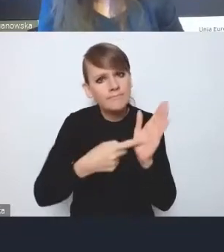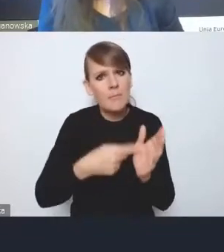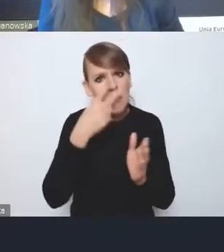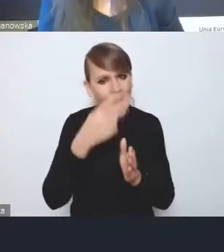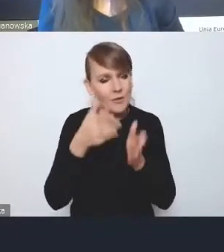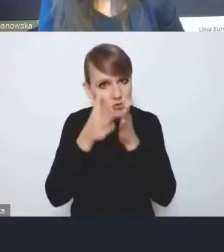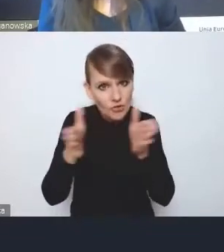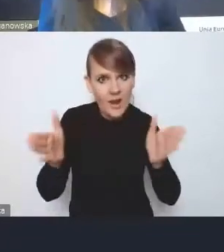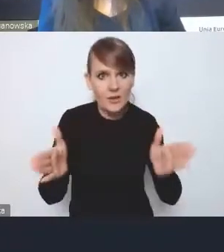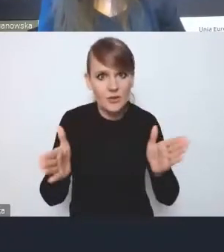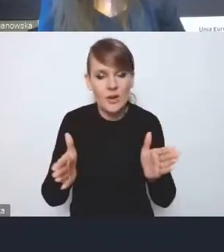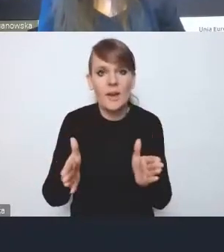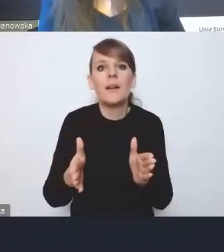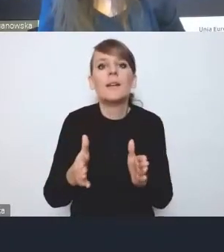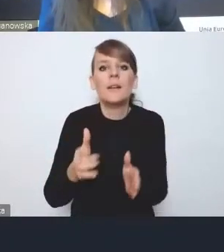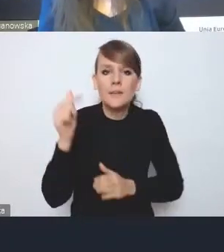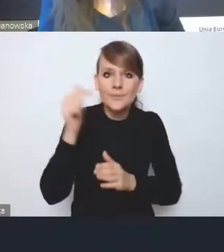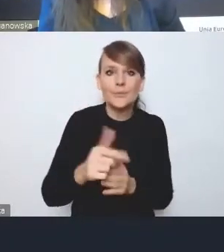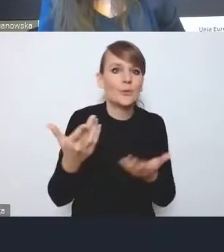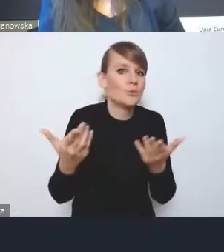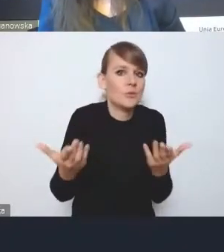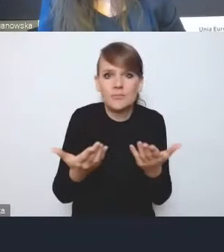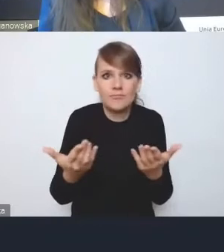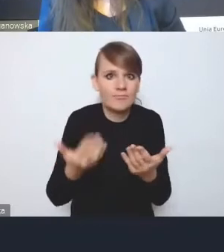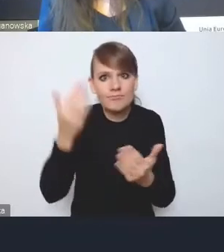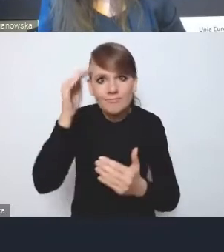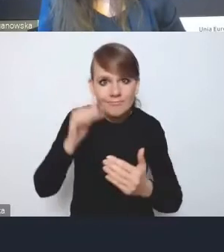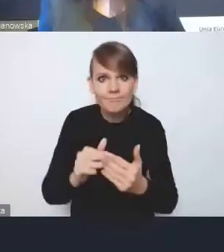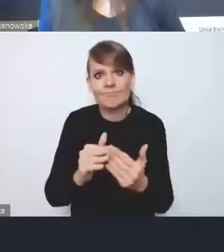i ugięcia się na przykład dla szerszego dobra,